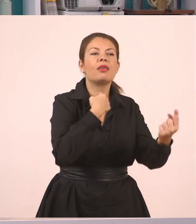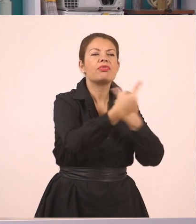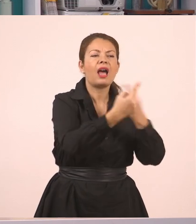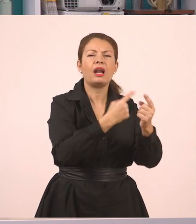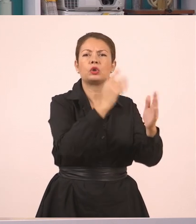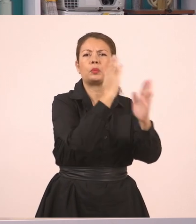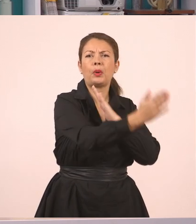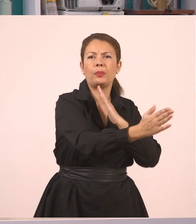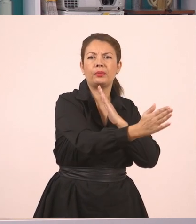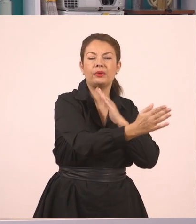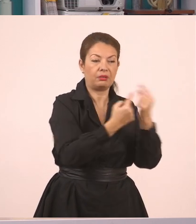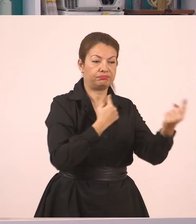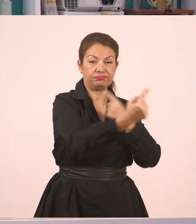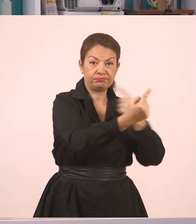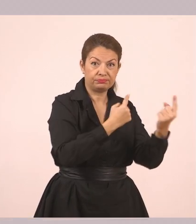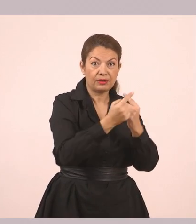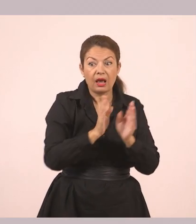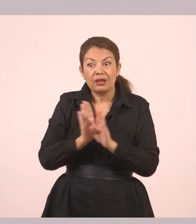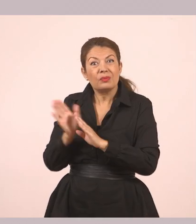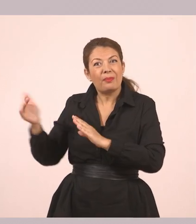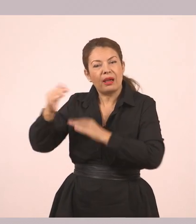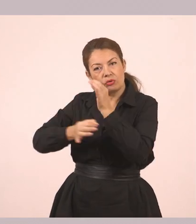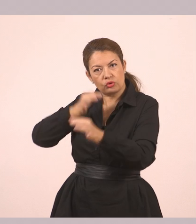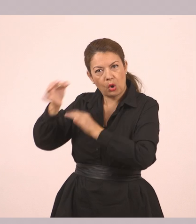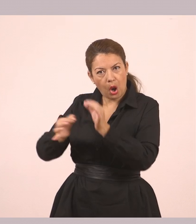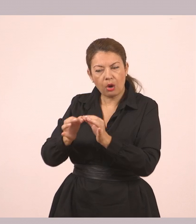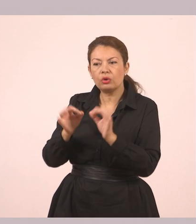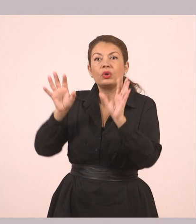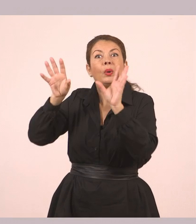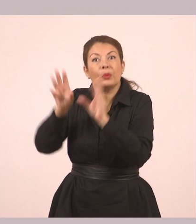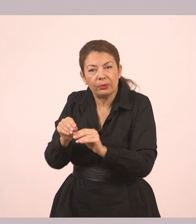Στον πλάγιο όμως τα περιγράφουμε. Είναι σαν να μας είπε κάποιος, "τι είπατε εσείς μέσα;".